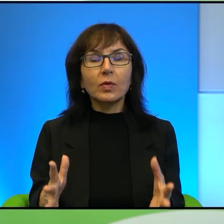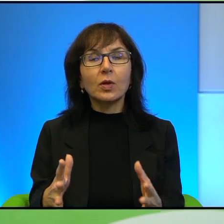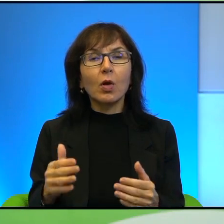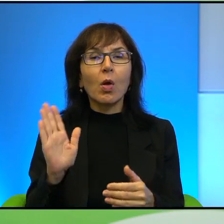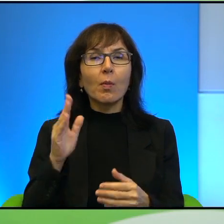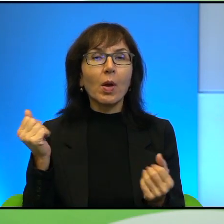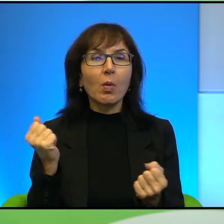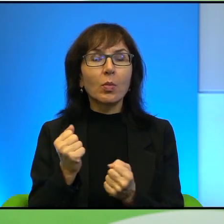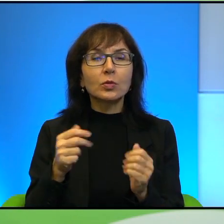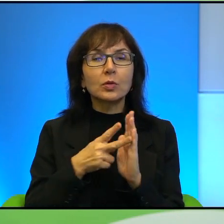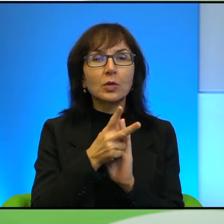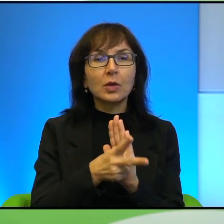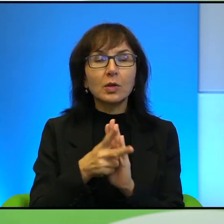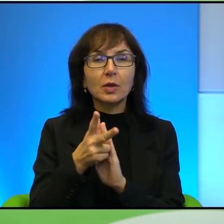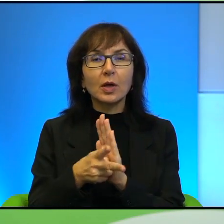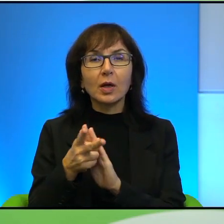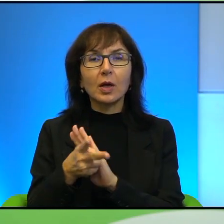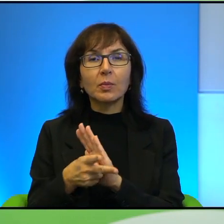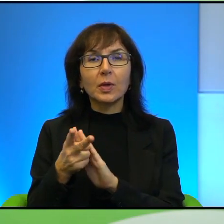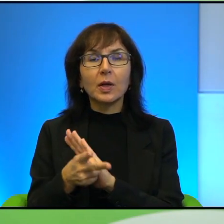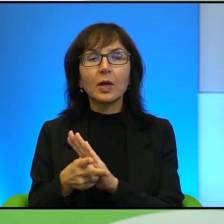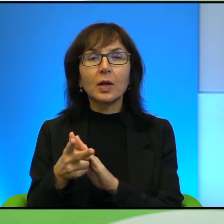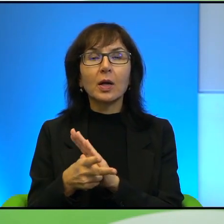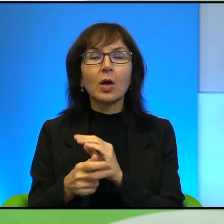nagrywanie, kamera, dokumentowanie tego, co się dzieje.